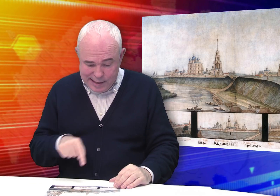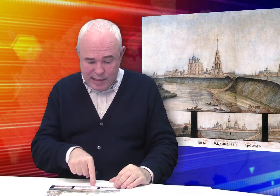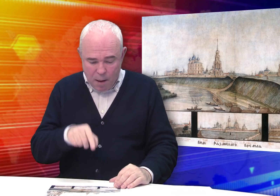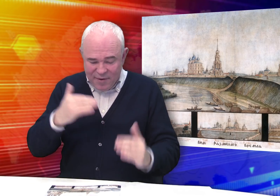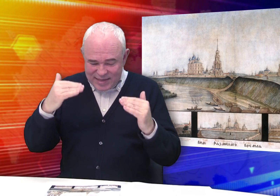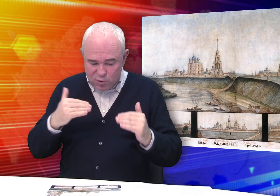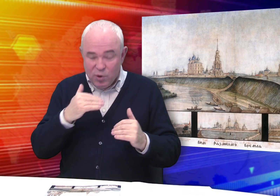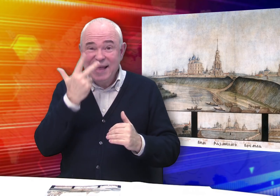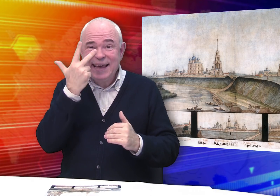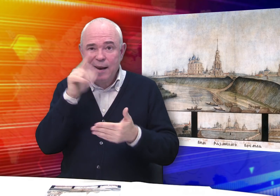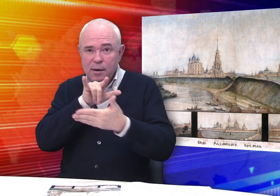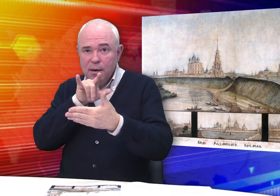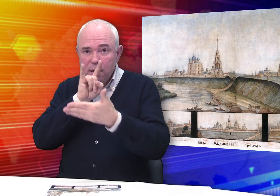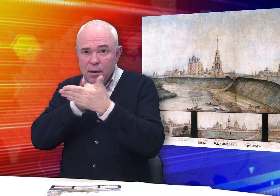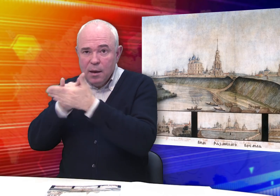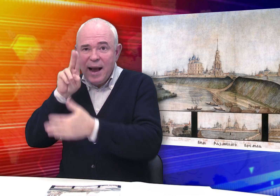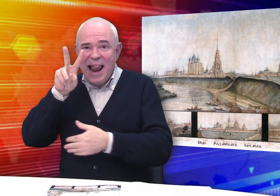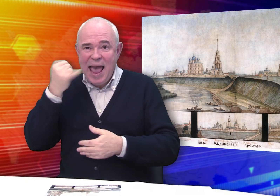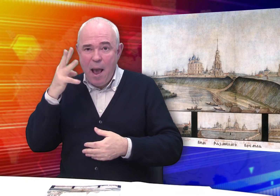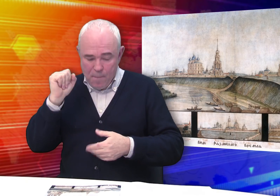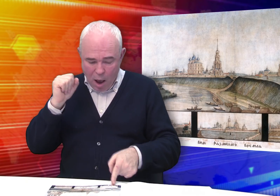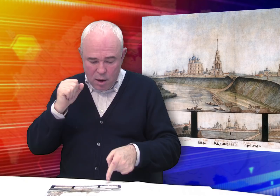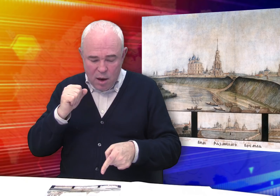В нижней части листа – три клейма.